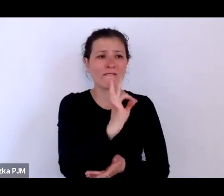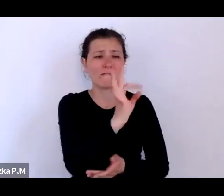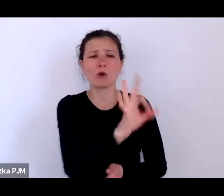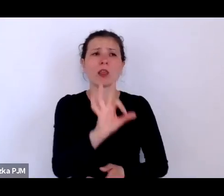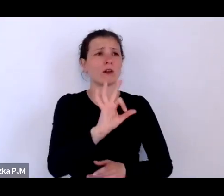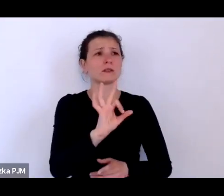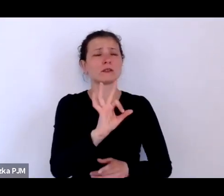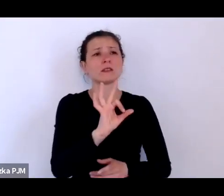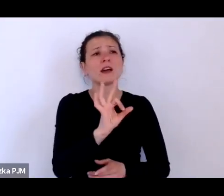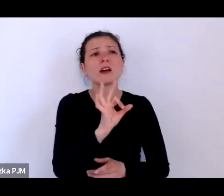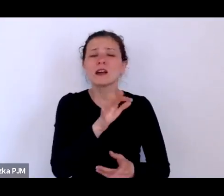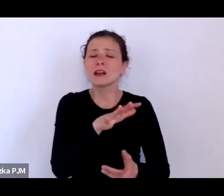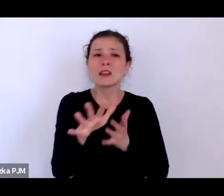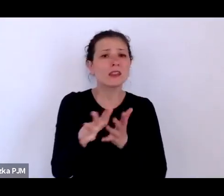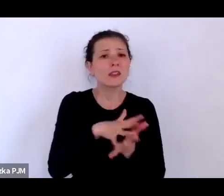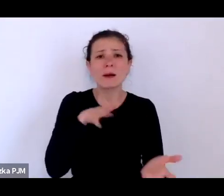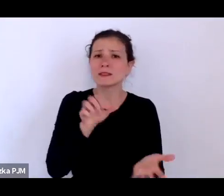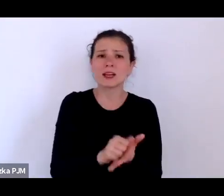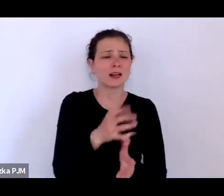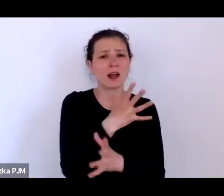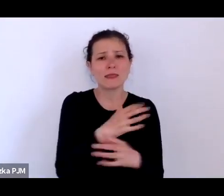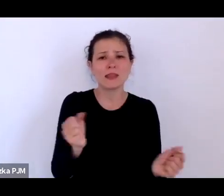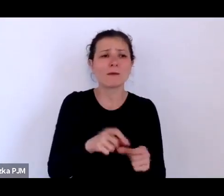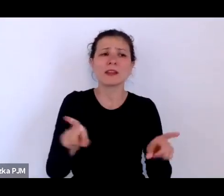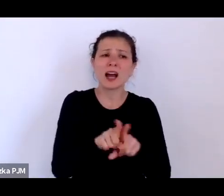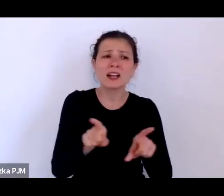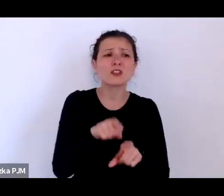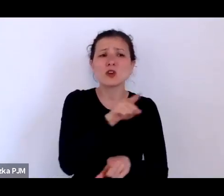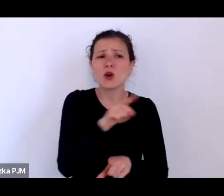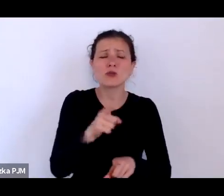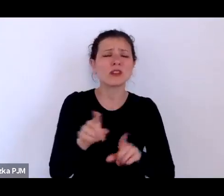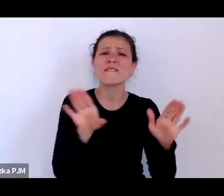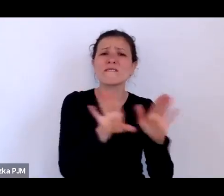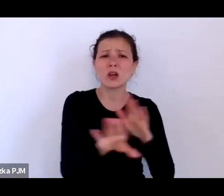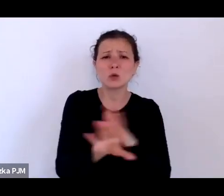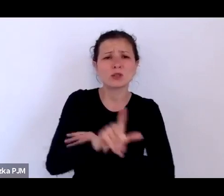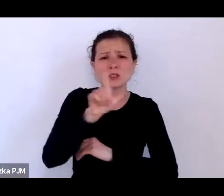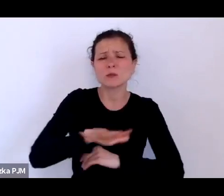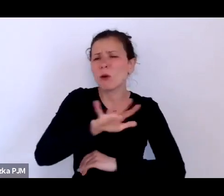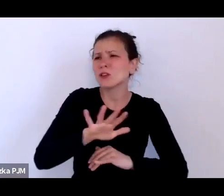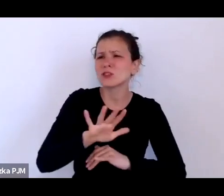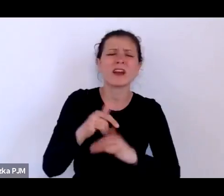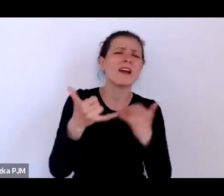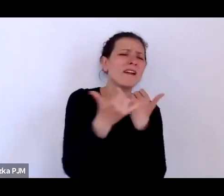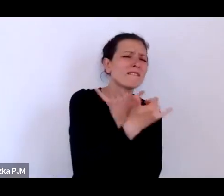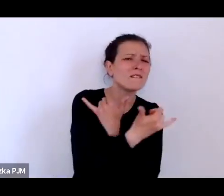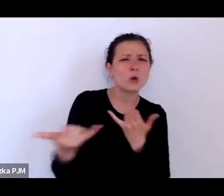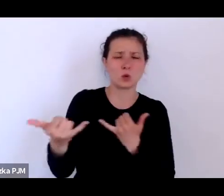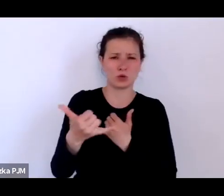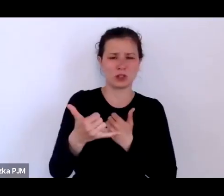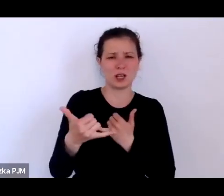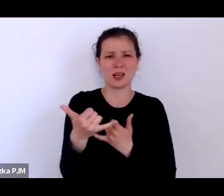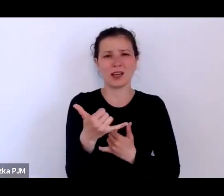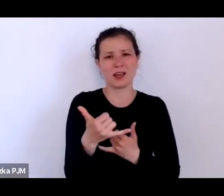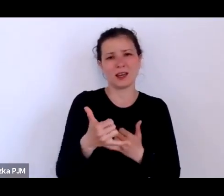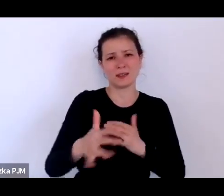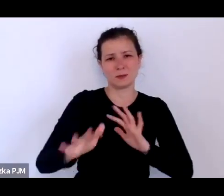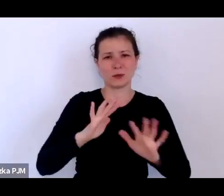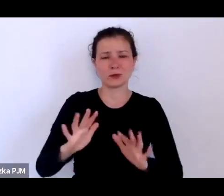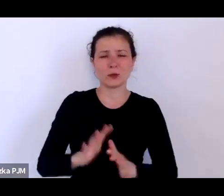ale byli też wykluczeni społecznie pod każdym względem i właściwie nie tylko lekceważeni